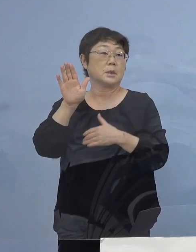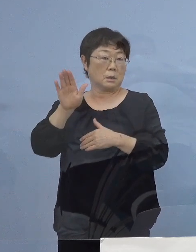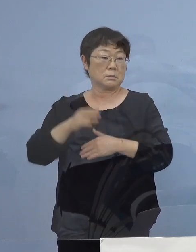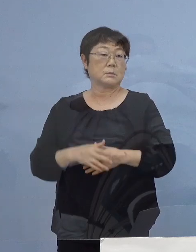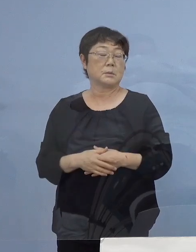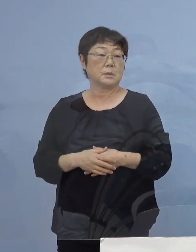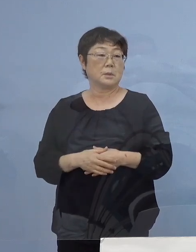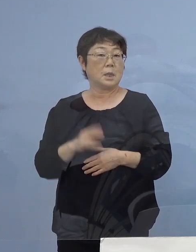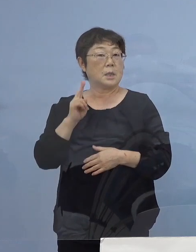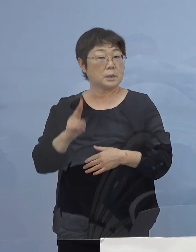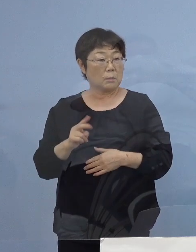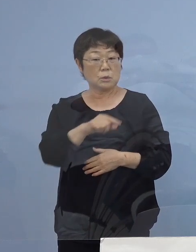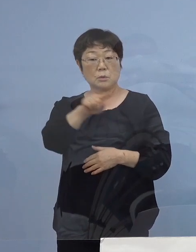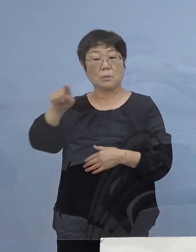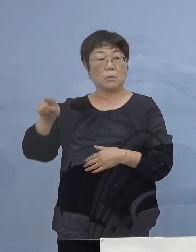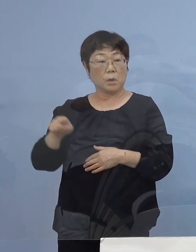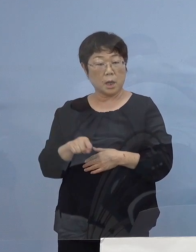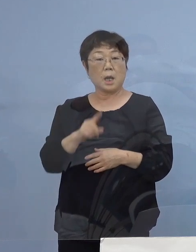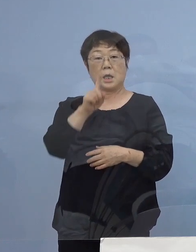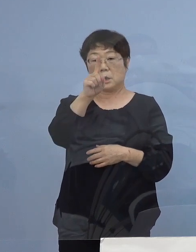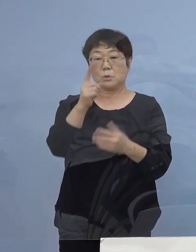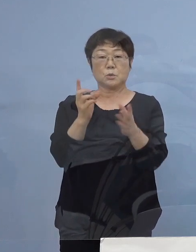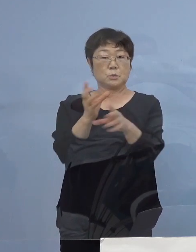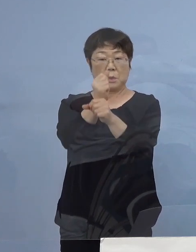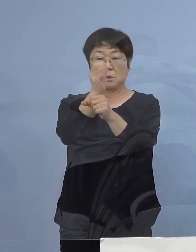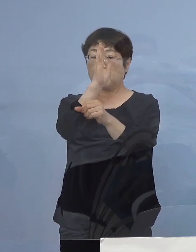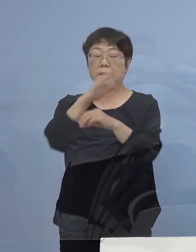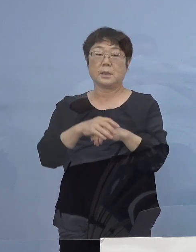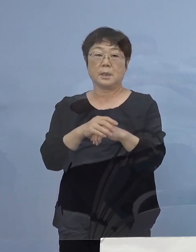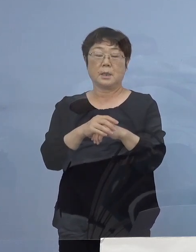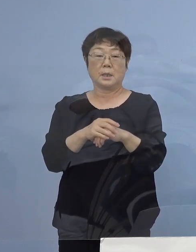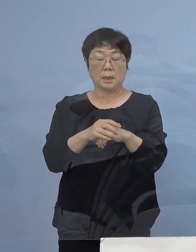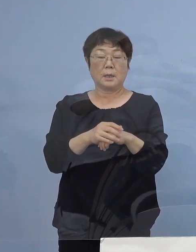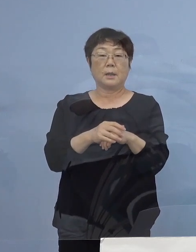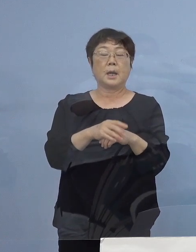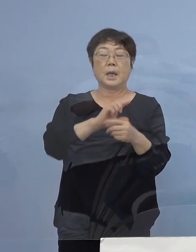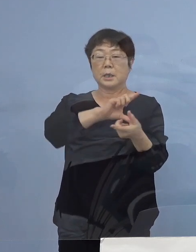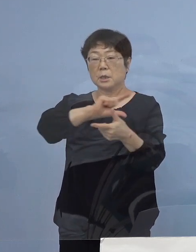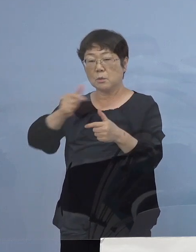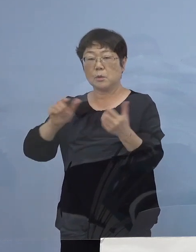おそらく それら一つということではなく 複数に絡み合ったものと